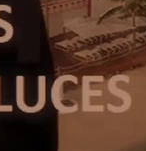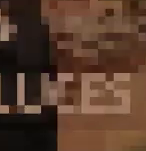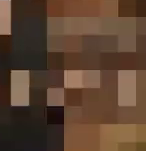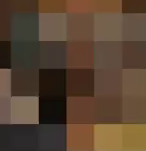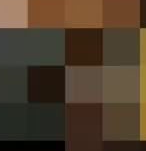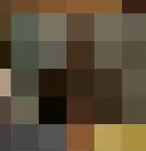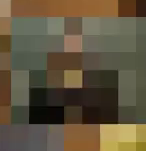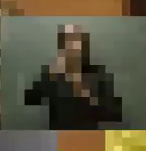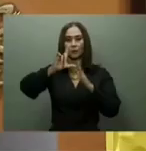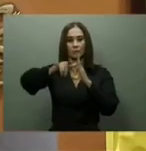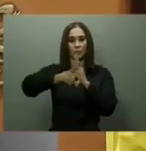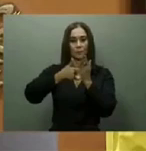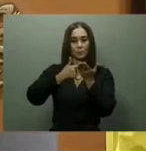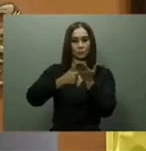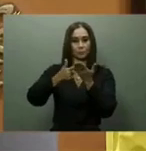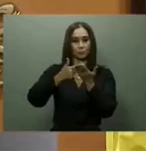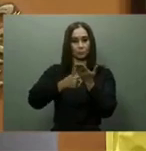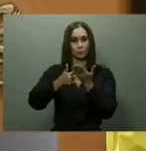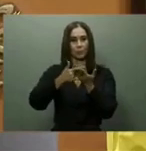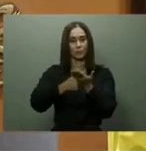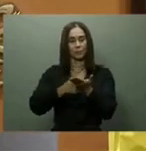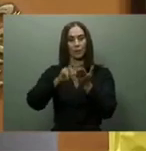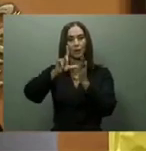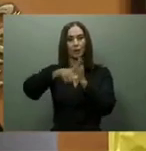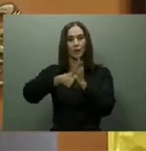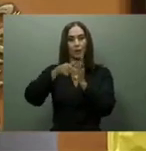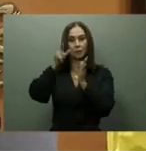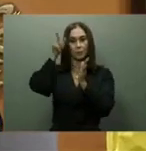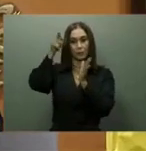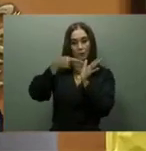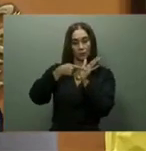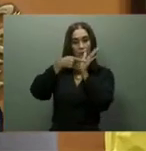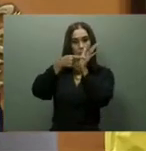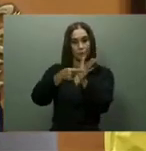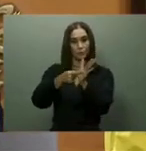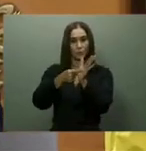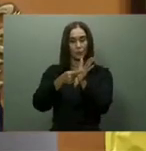Pero, Caba Romano no ofreció detalles de cuándo se entregaría la presa.